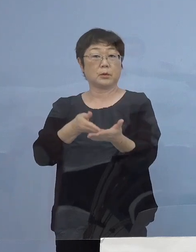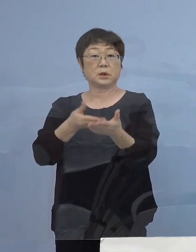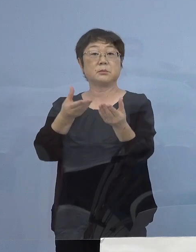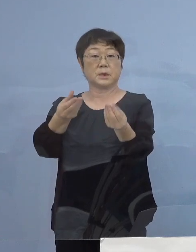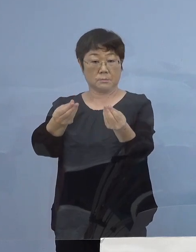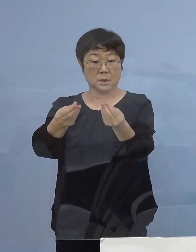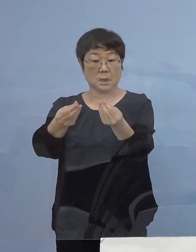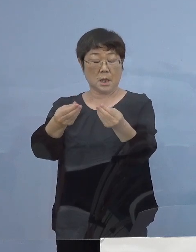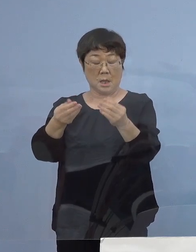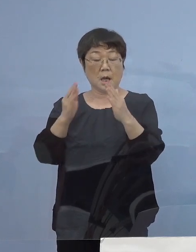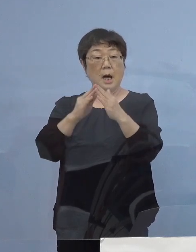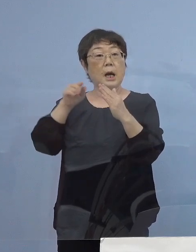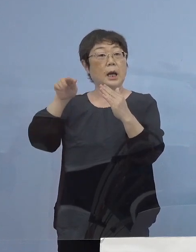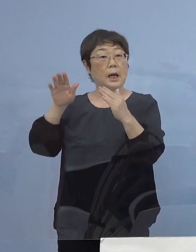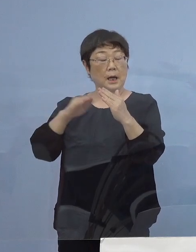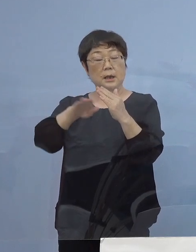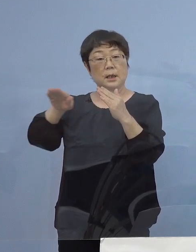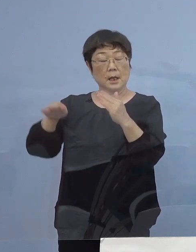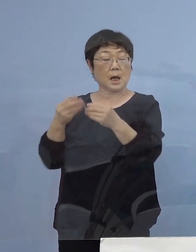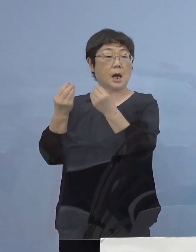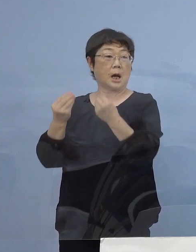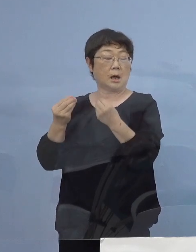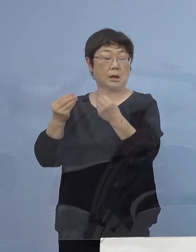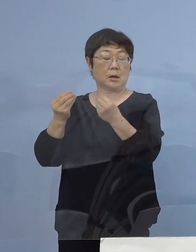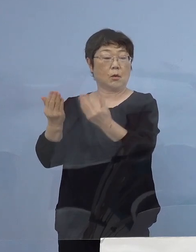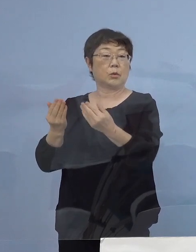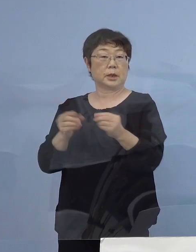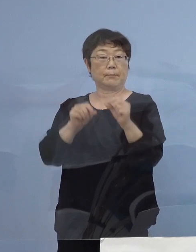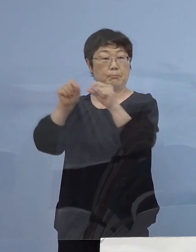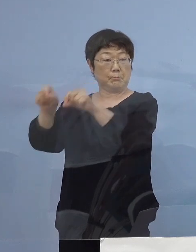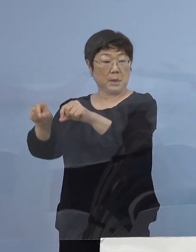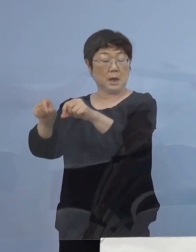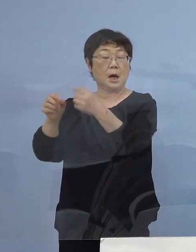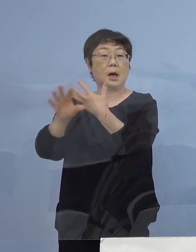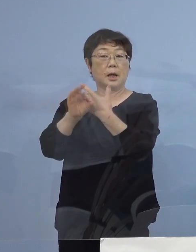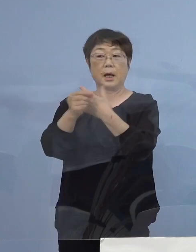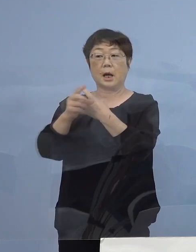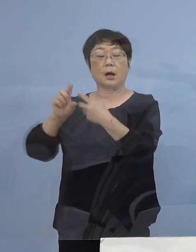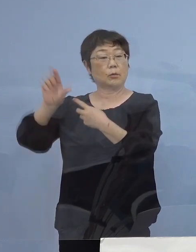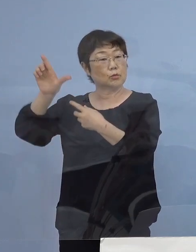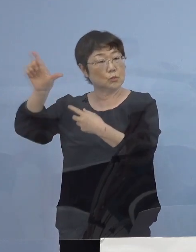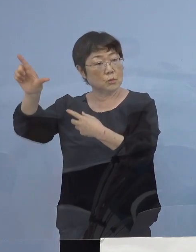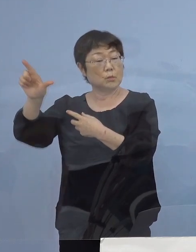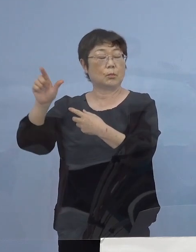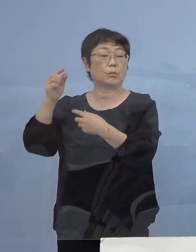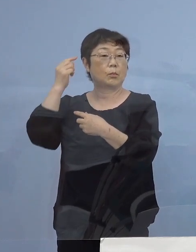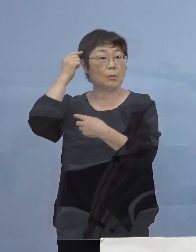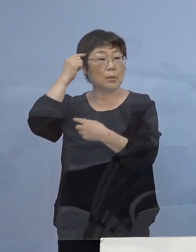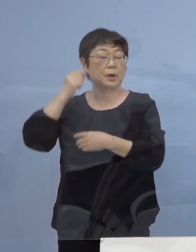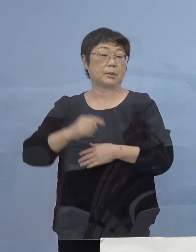家庭から今度は学校へ感染が広がる事例が 増加する恐れがあるということで